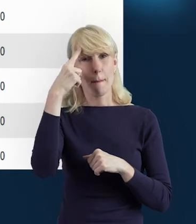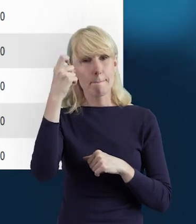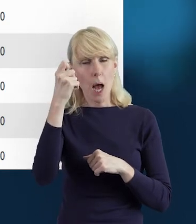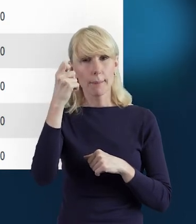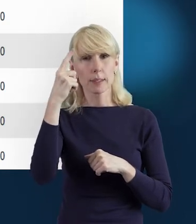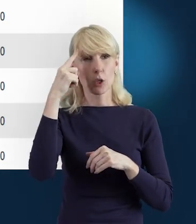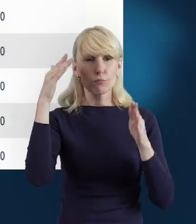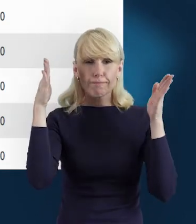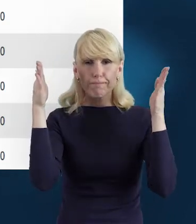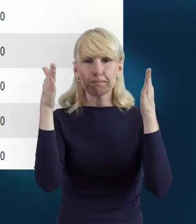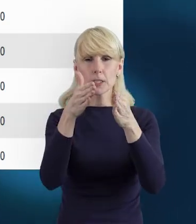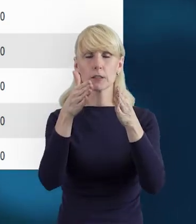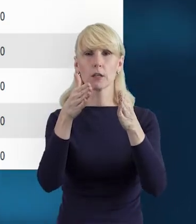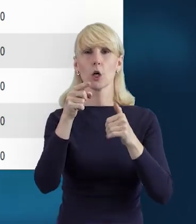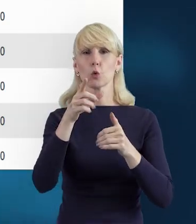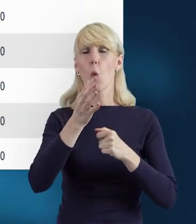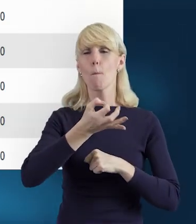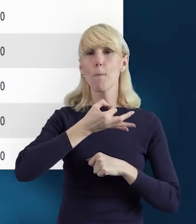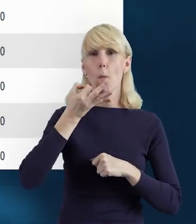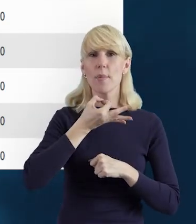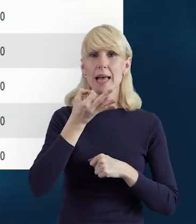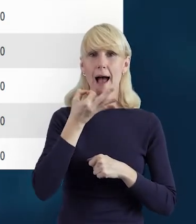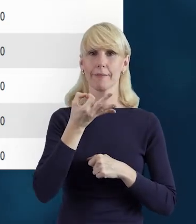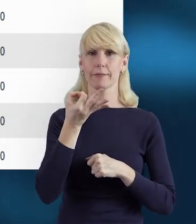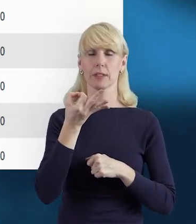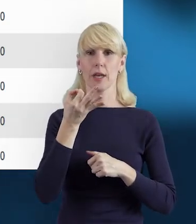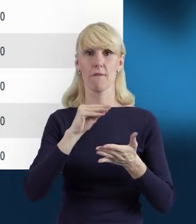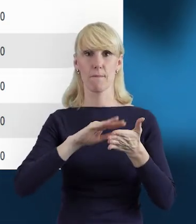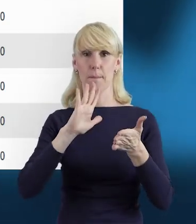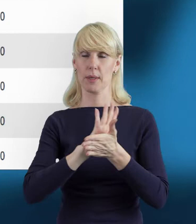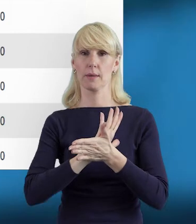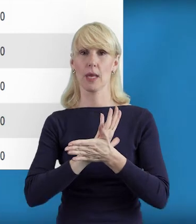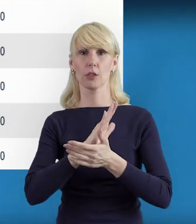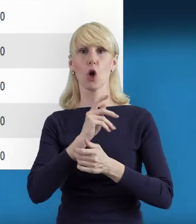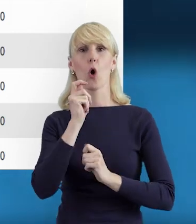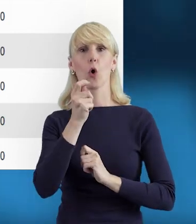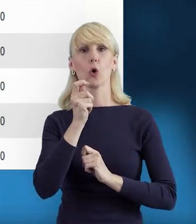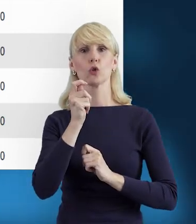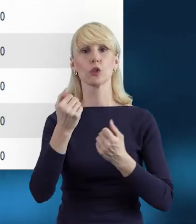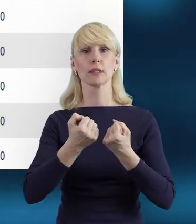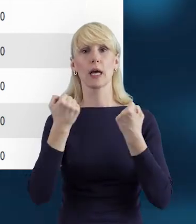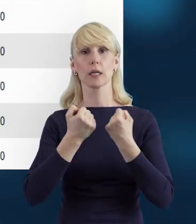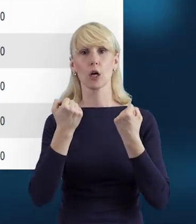na poprawnym wpisaniu tych godzin zaangażowania,